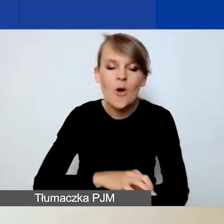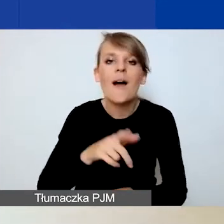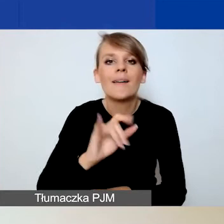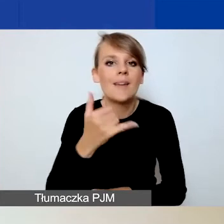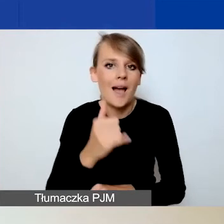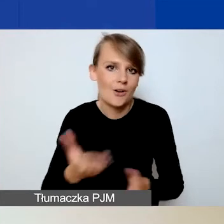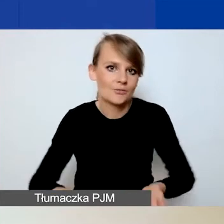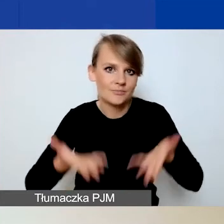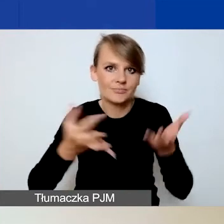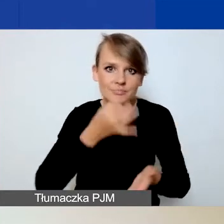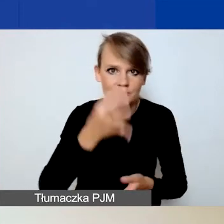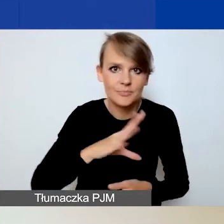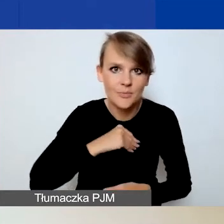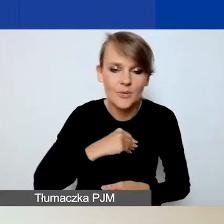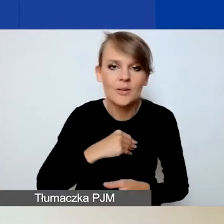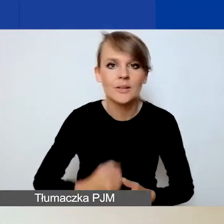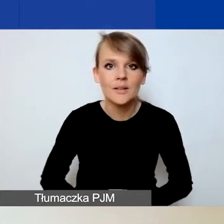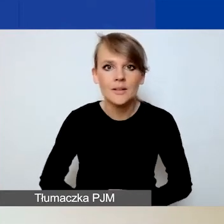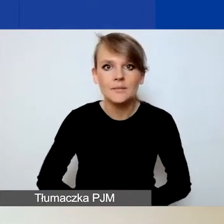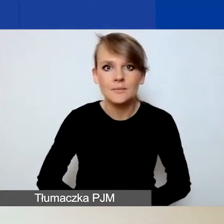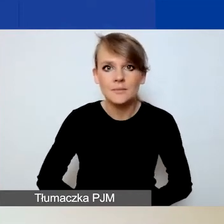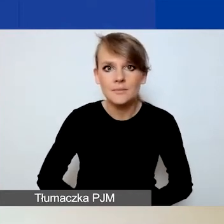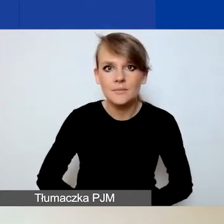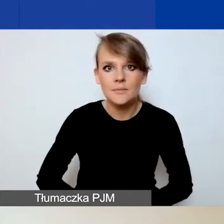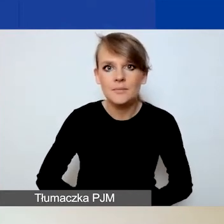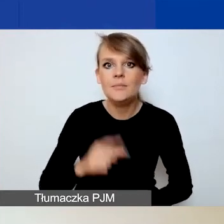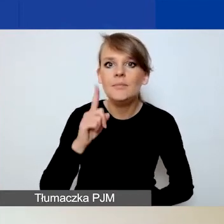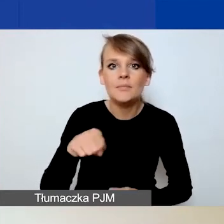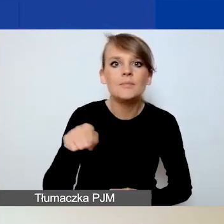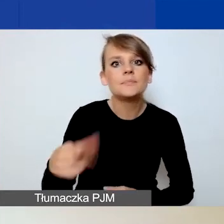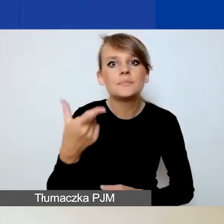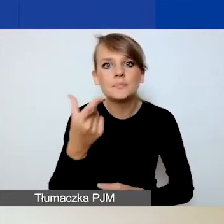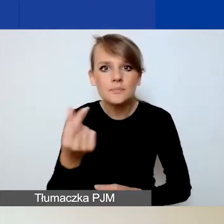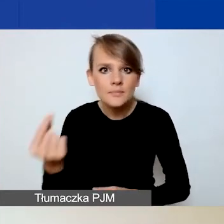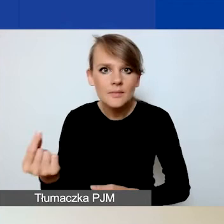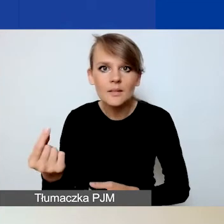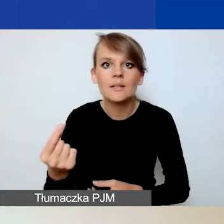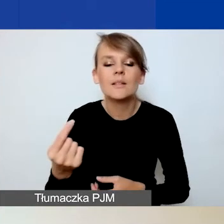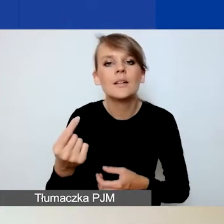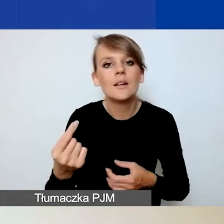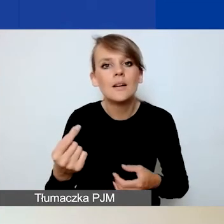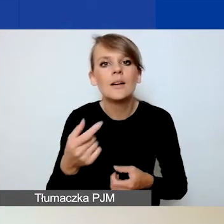Natomiast zniechęcamy do zawiązywania partnerstw na papierze,